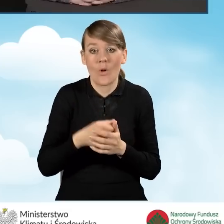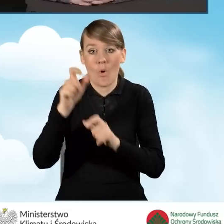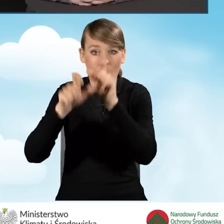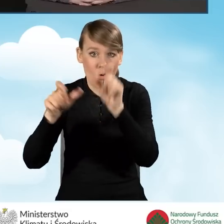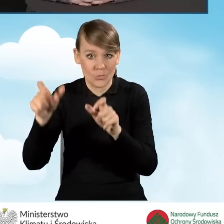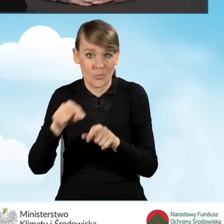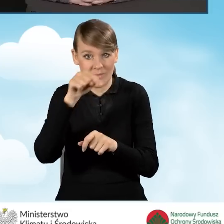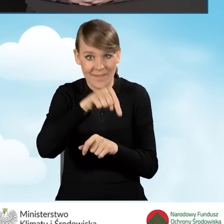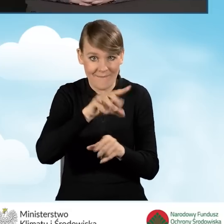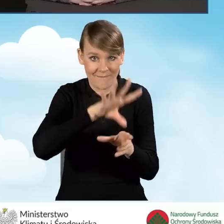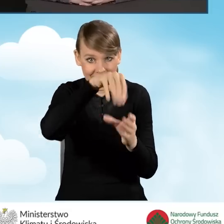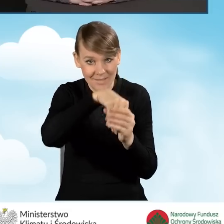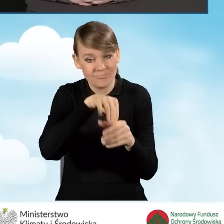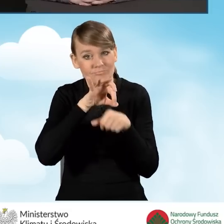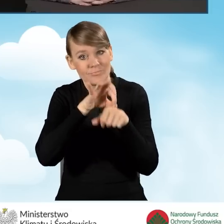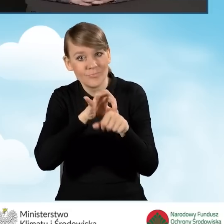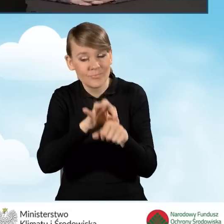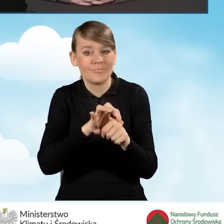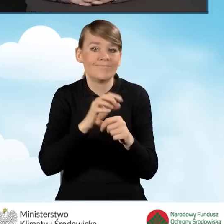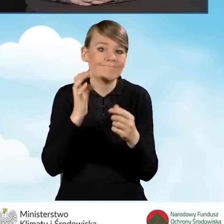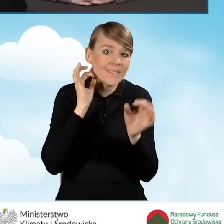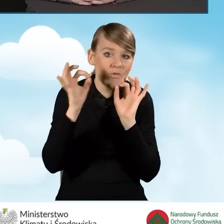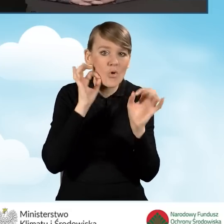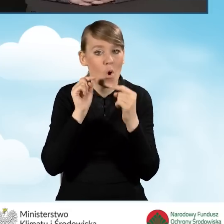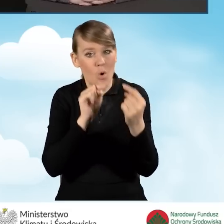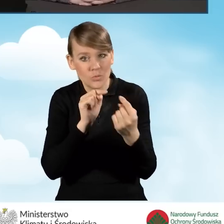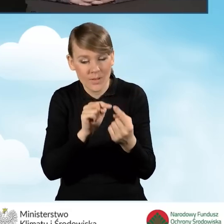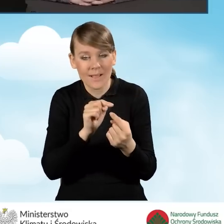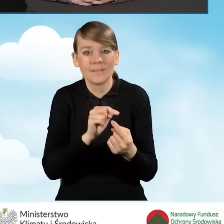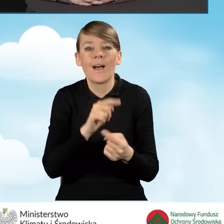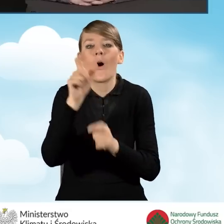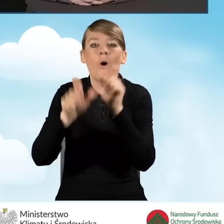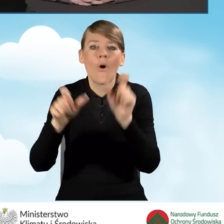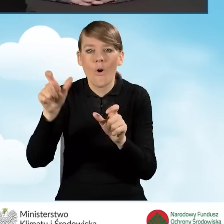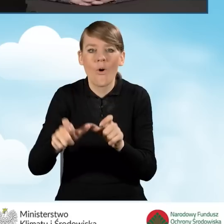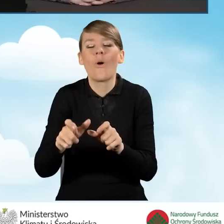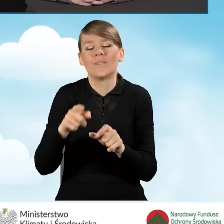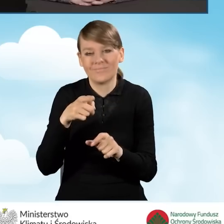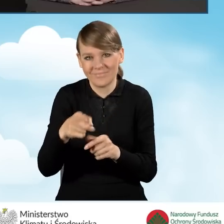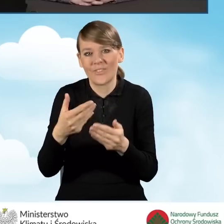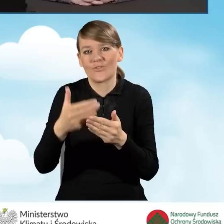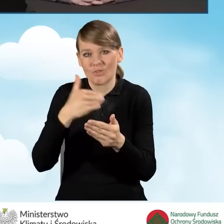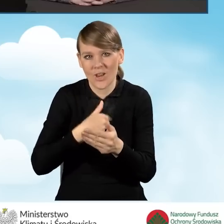konsultacyjno-informacyjny to są osoby, które są przeszkolone, znają program,